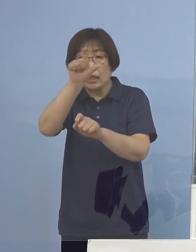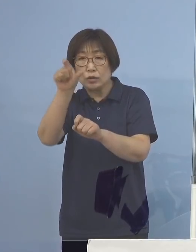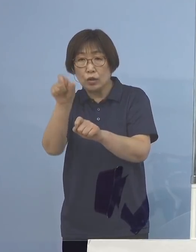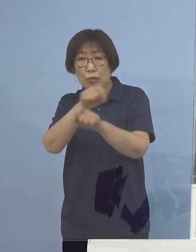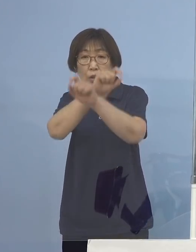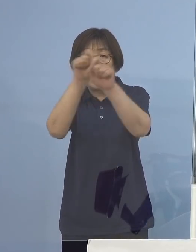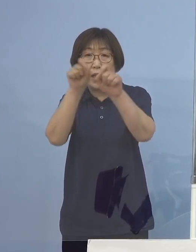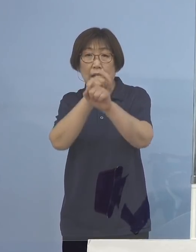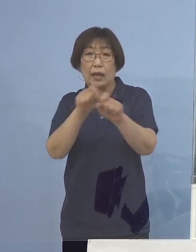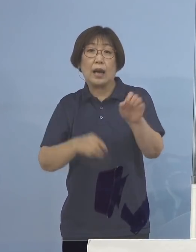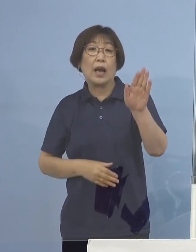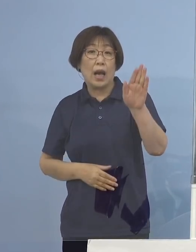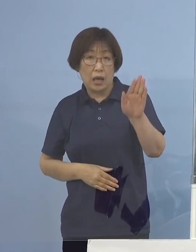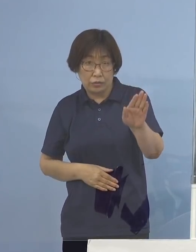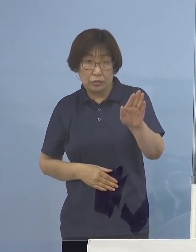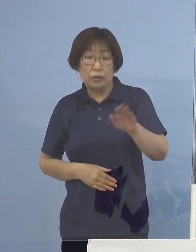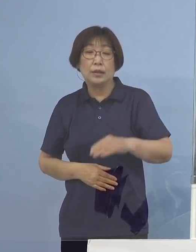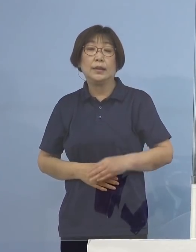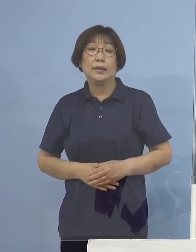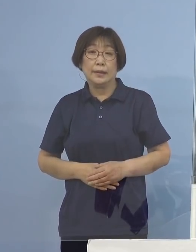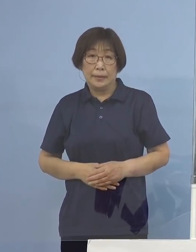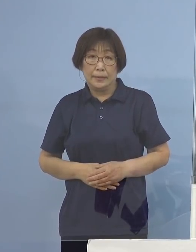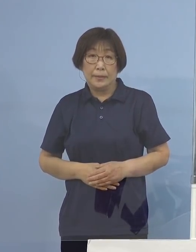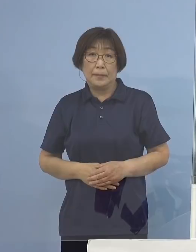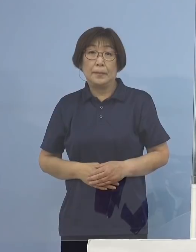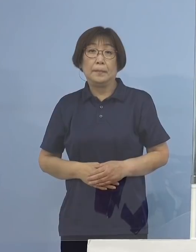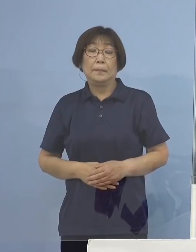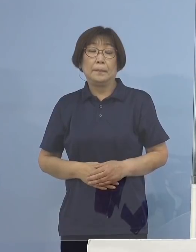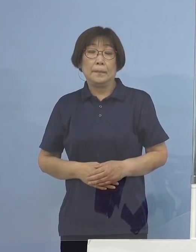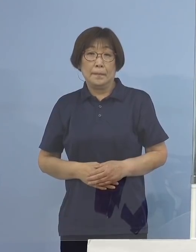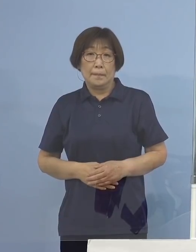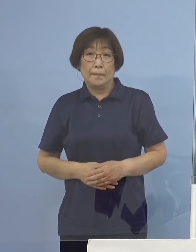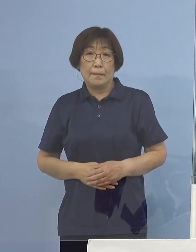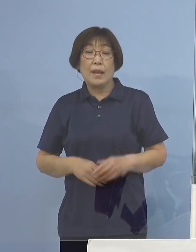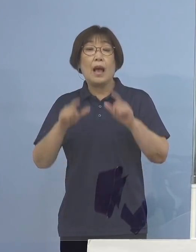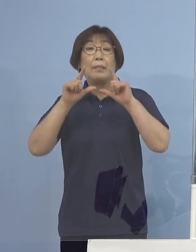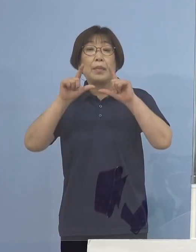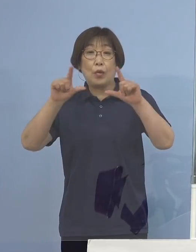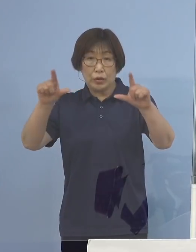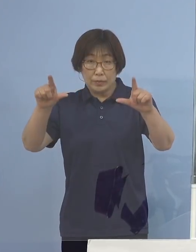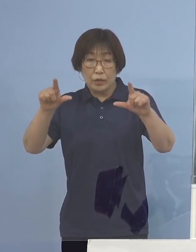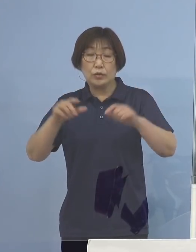月曜日の結果ですね 出ておりますので発表させていただきます